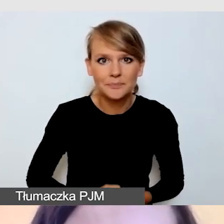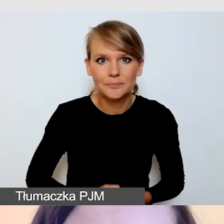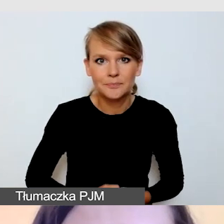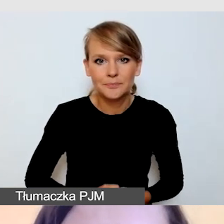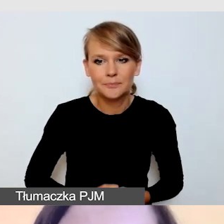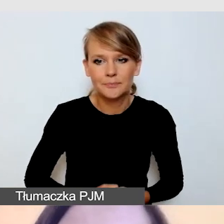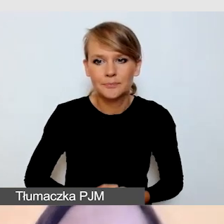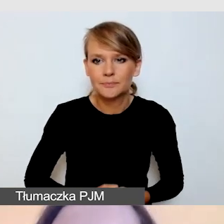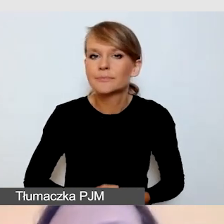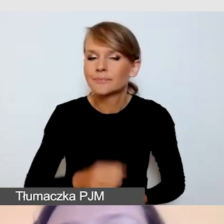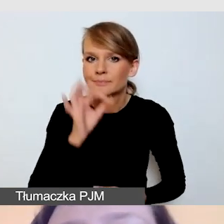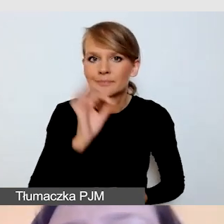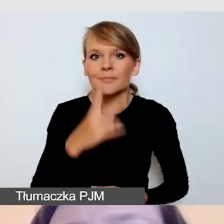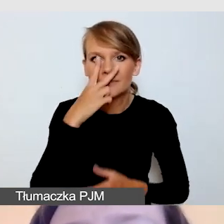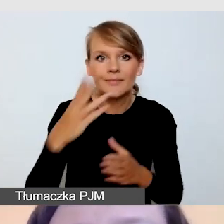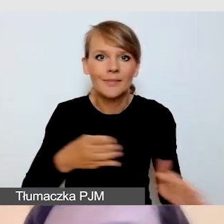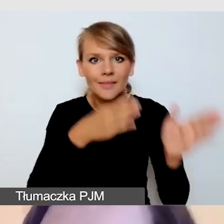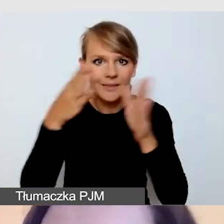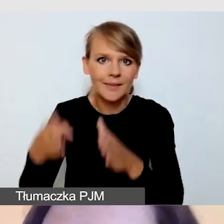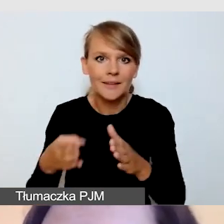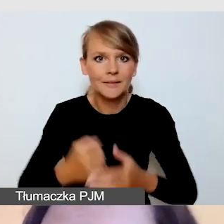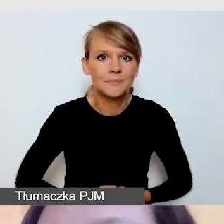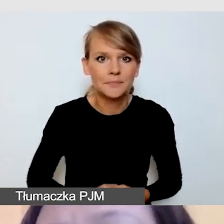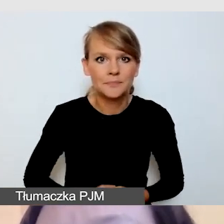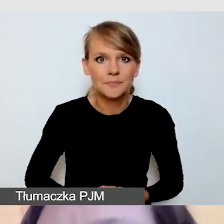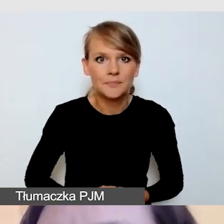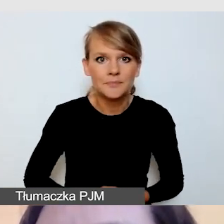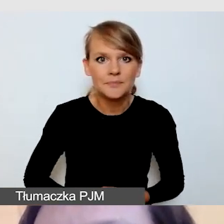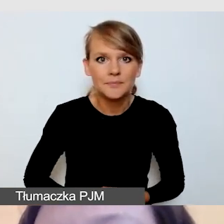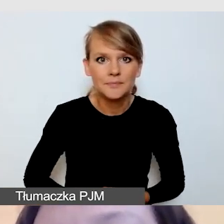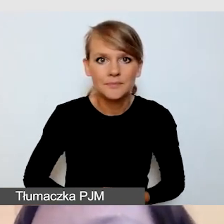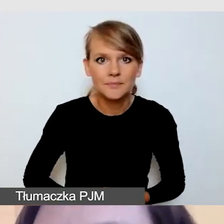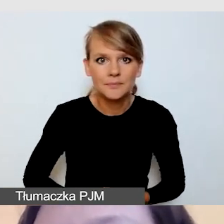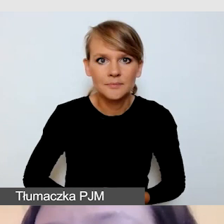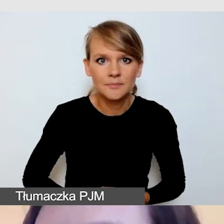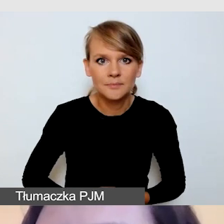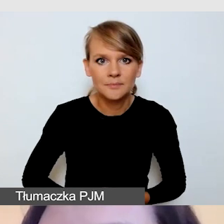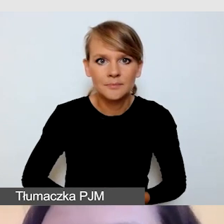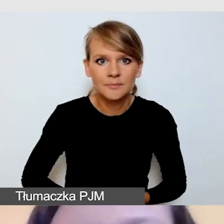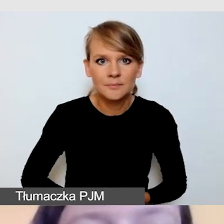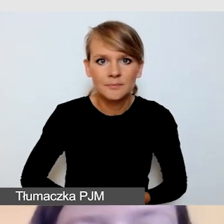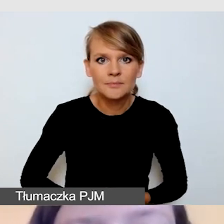Idźmy dalej. Przy dostępności wydarzenia z dostępną transmisją